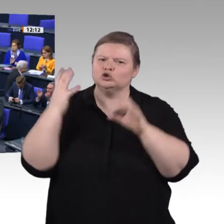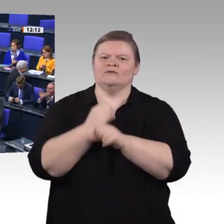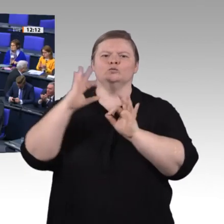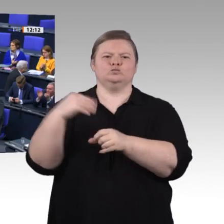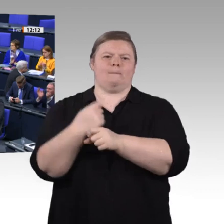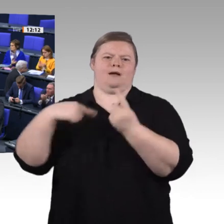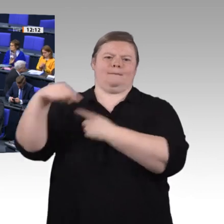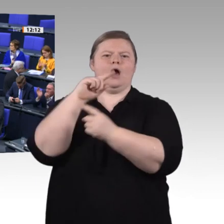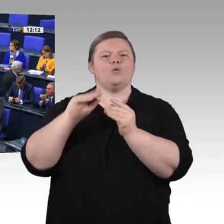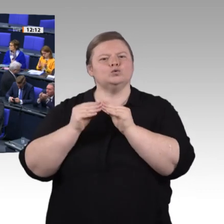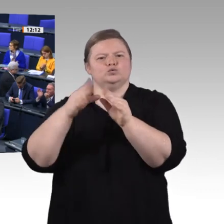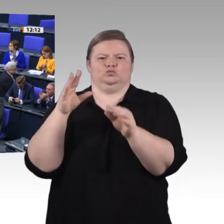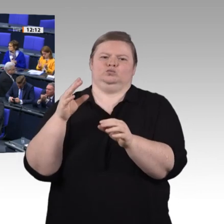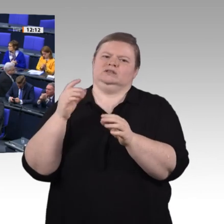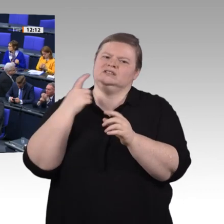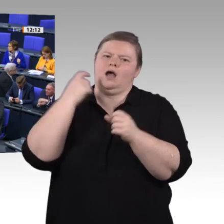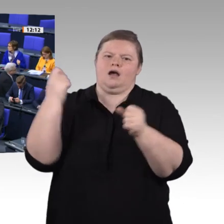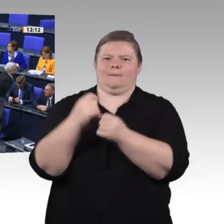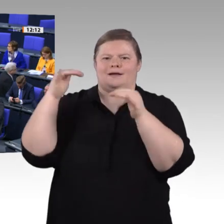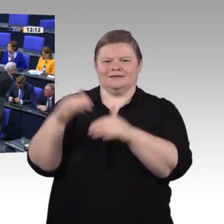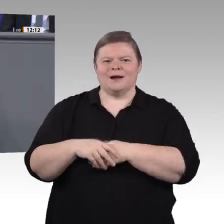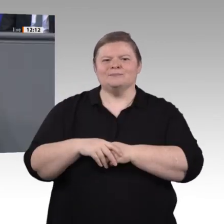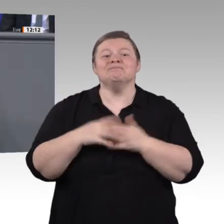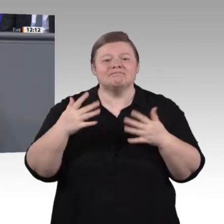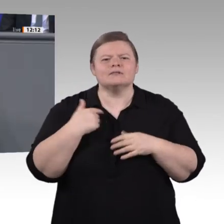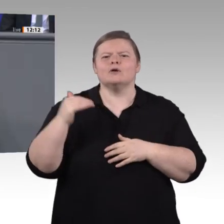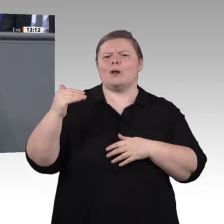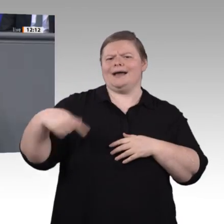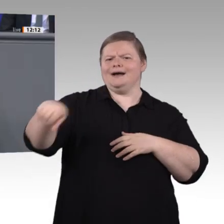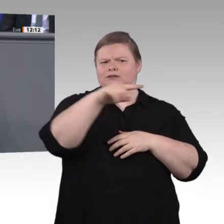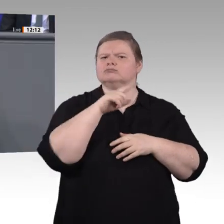Die Arbeit der Kommission in den letzten Monaten zeigt uns: Wir müssen noch größere